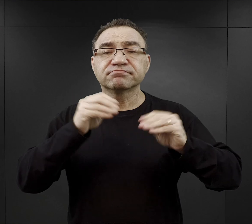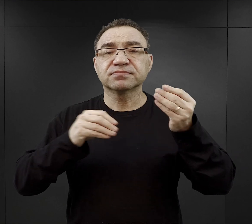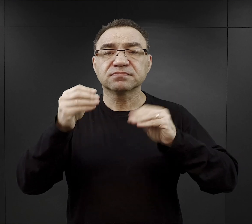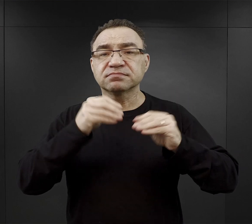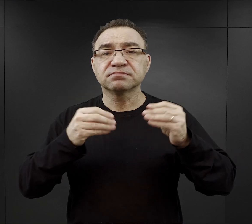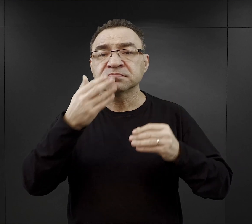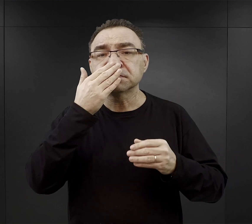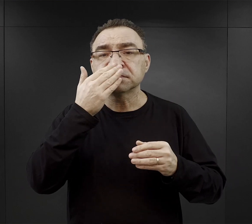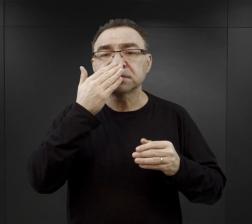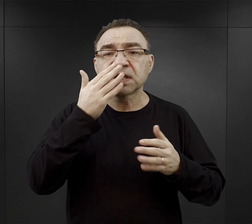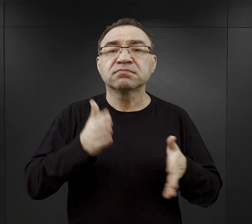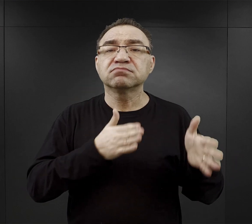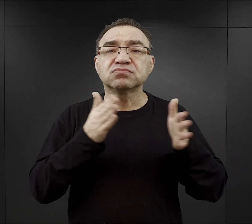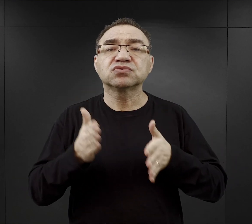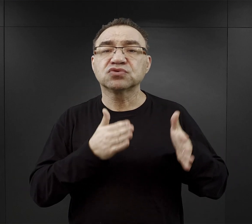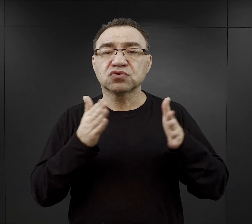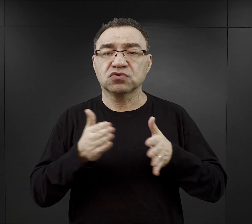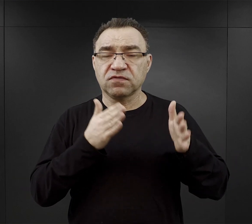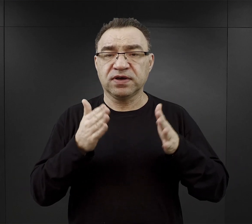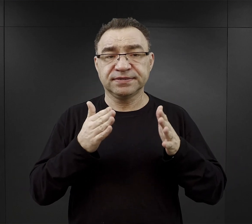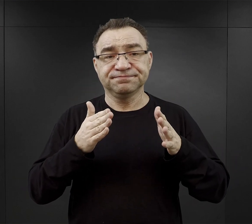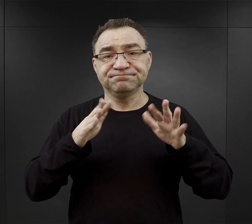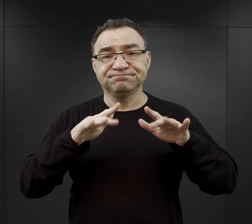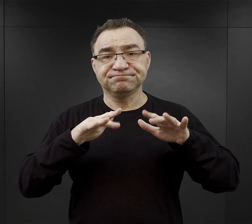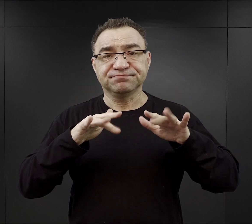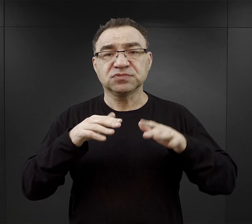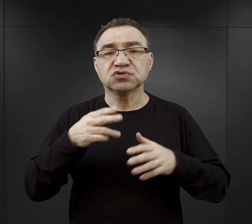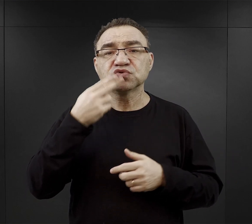przygotowania tego wywaru, tej tak zwanej „zupy ” - brukiew.